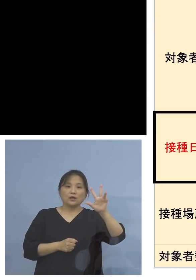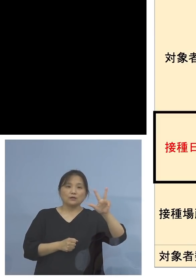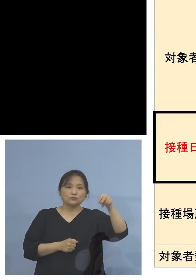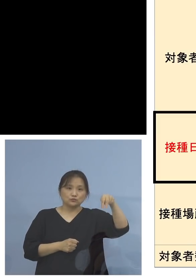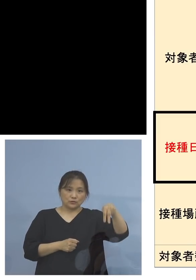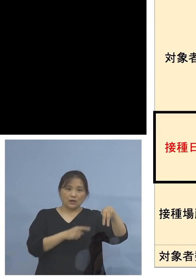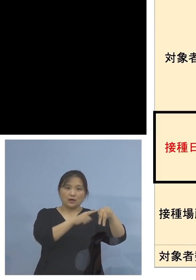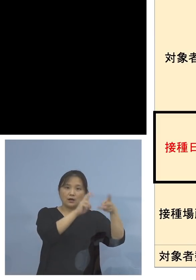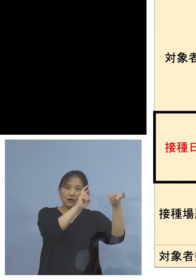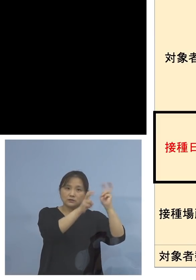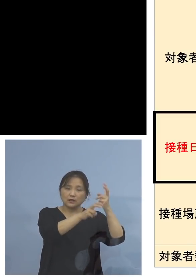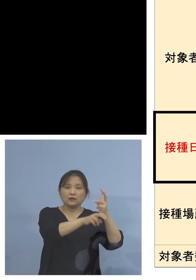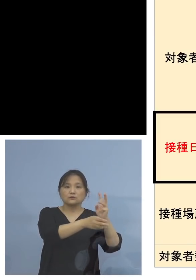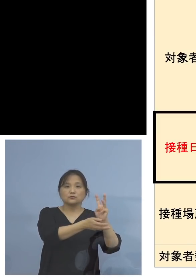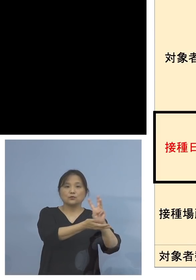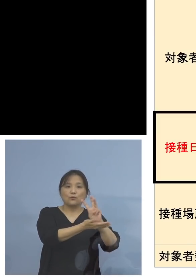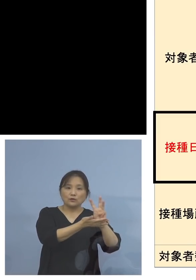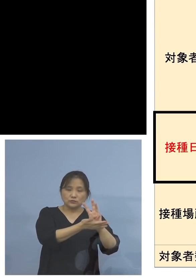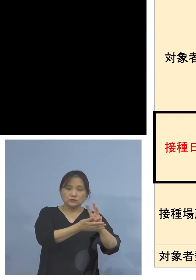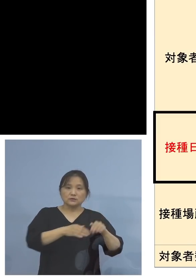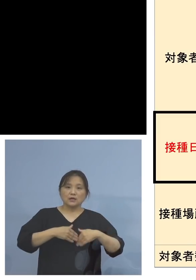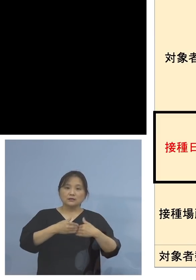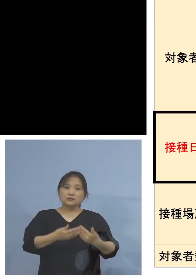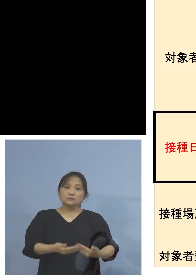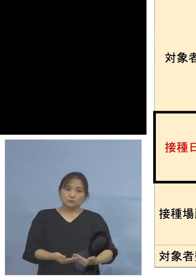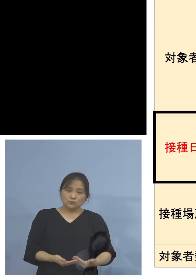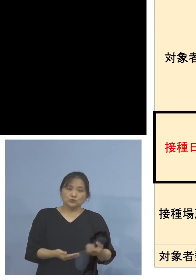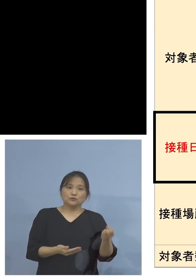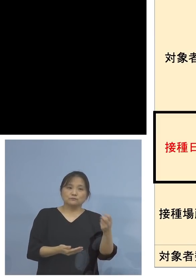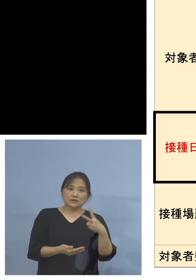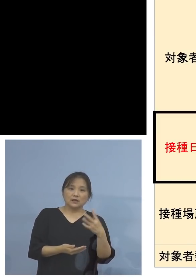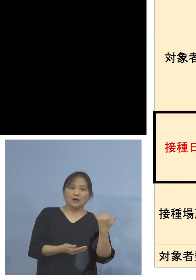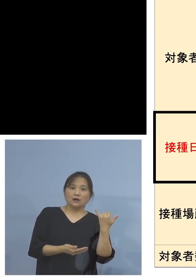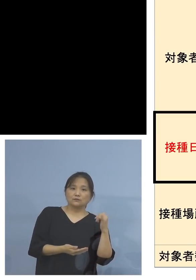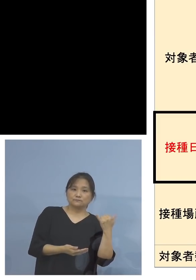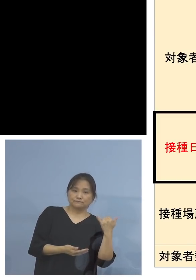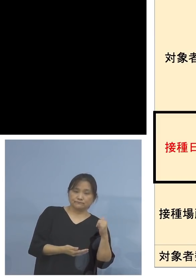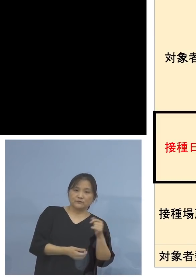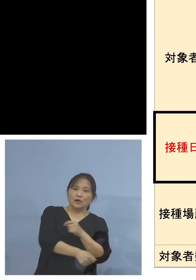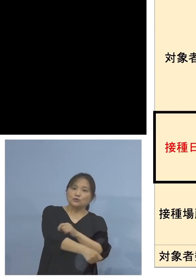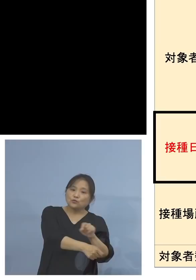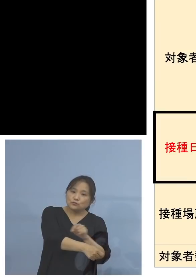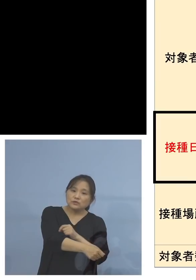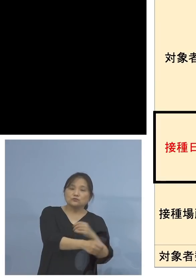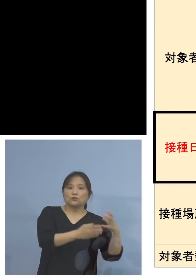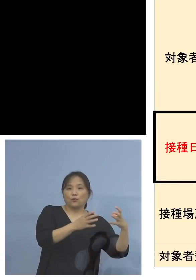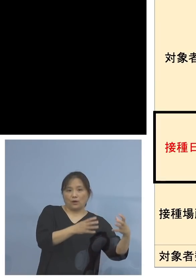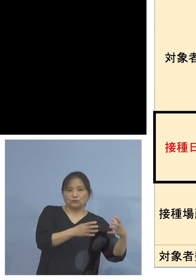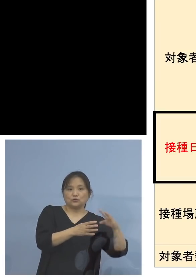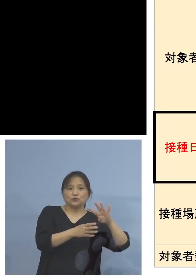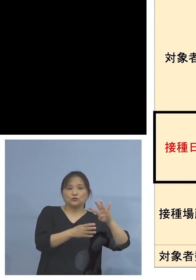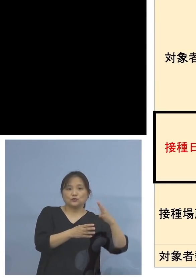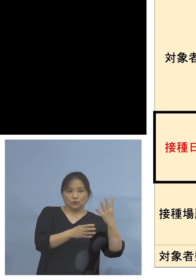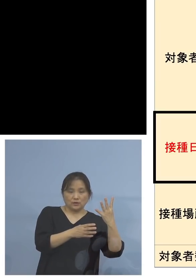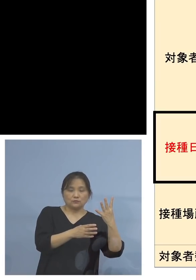こちらは妊婦の方、及びそのパートナー こちらは特別の枠400人を用意しております